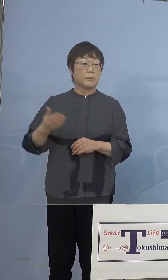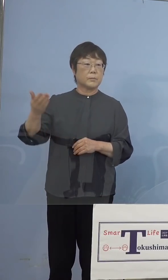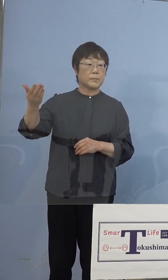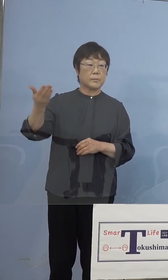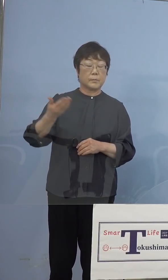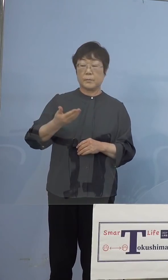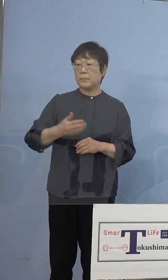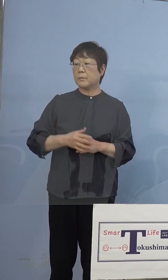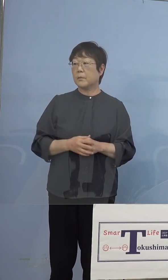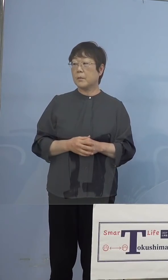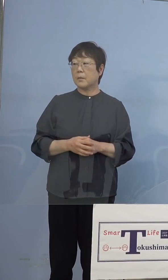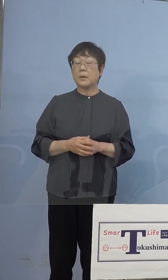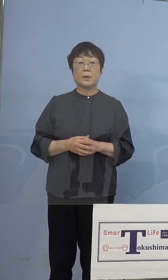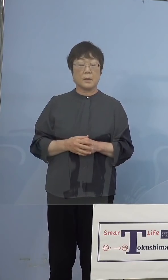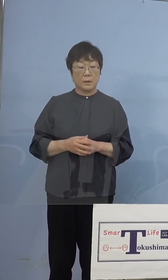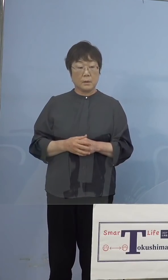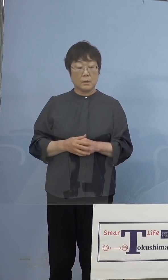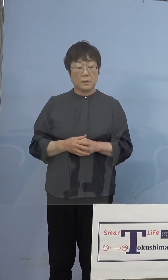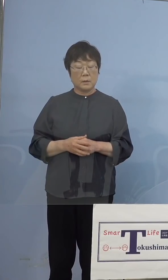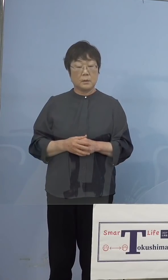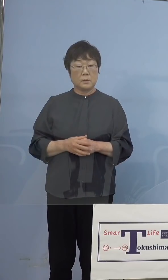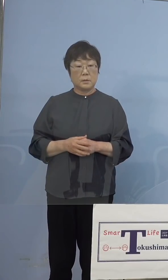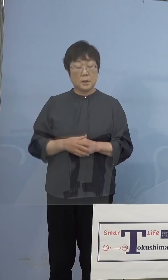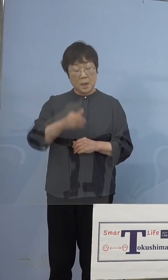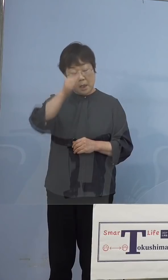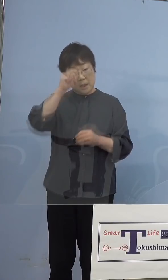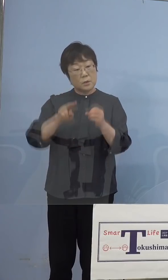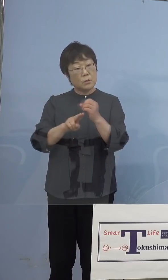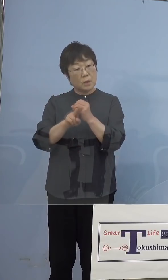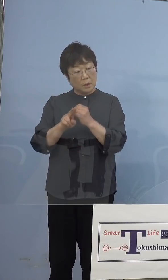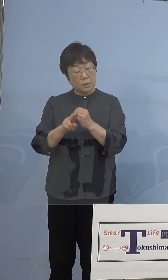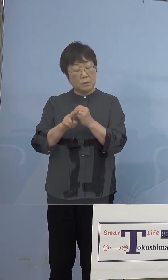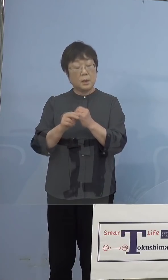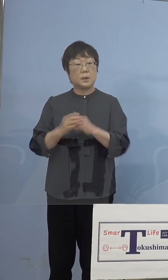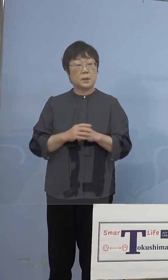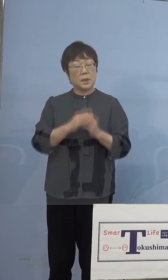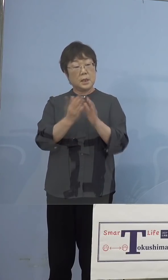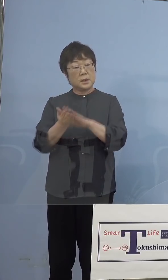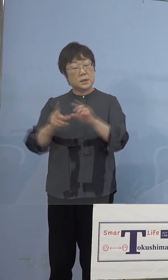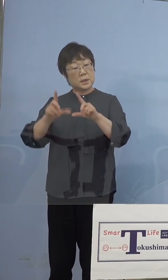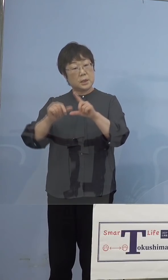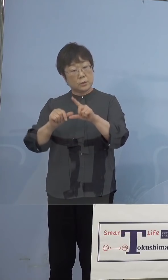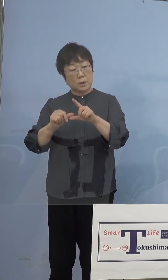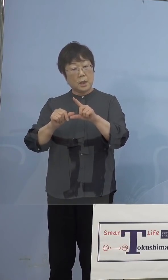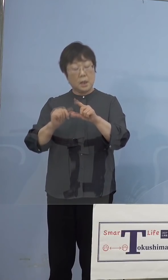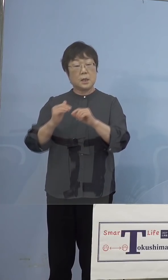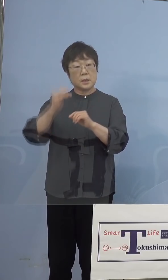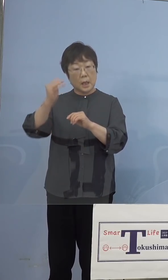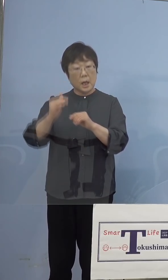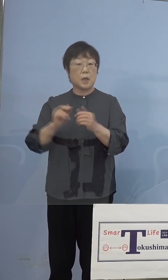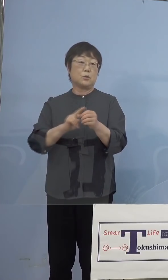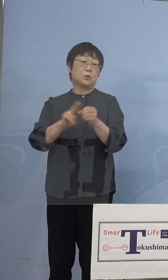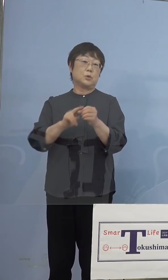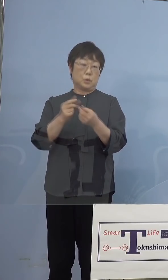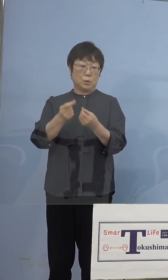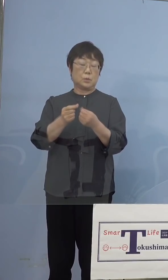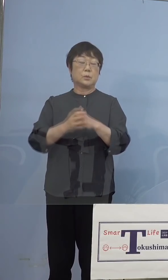（時事通信社） インド株は英国株に比べて、かなり 致死率も高いというウイルスになっている のですが、万が一徳島県で確認された場合の